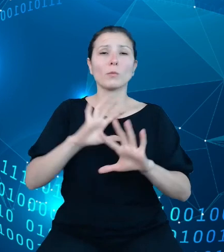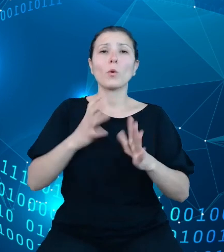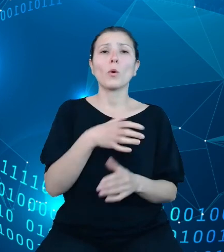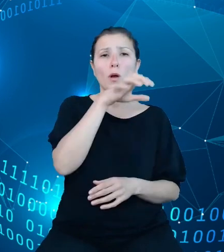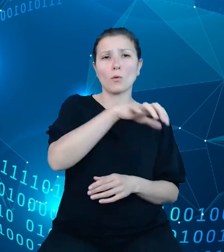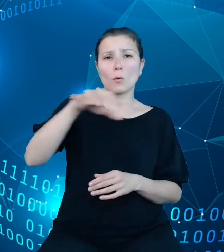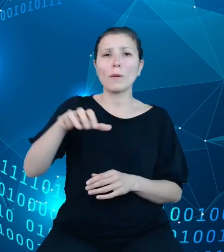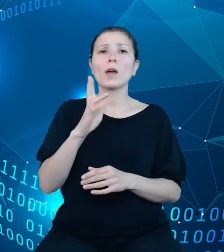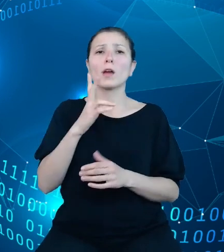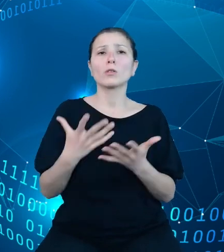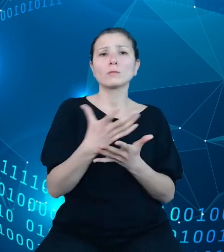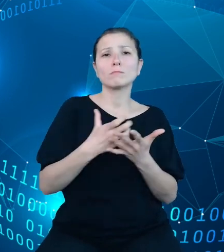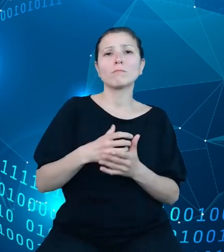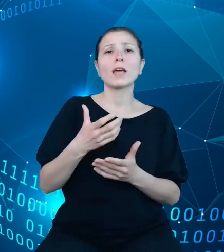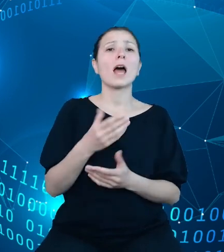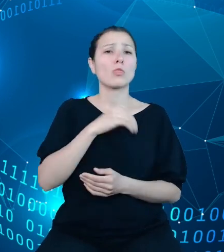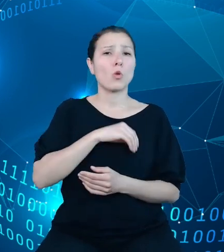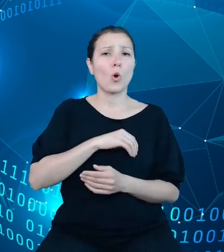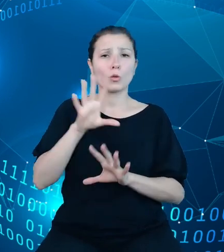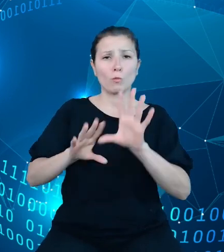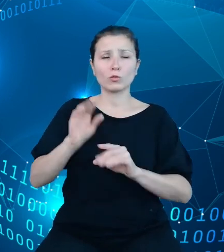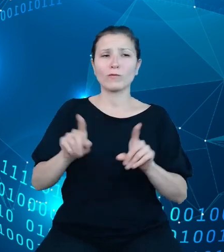budżetowe oraz dokonujące wydatków budżetowych.